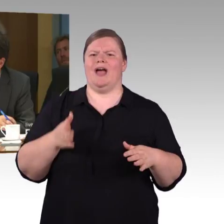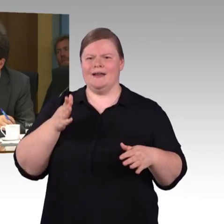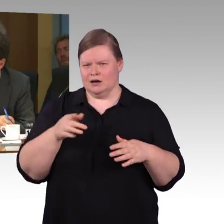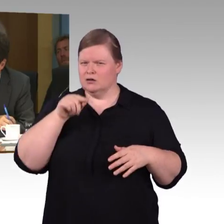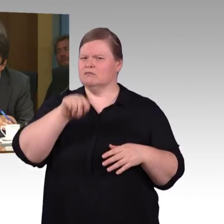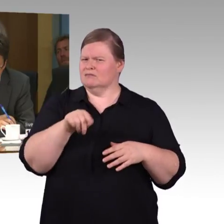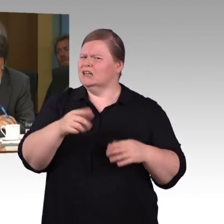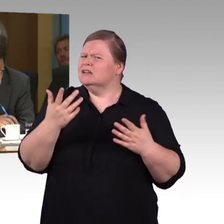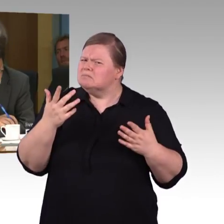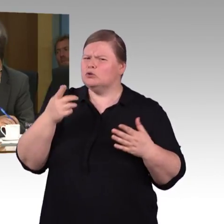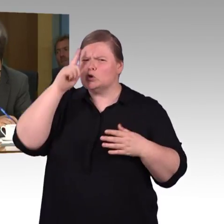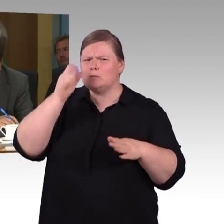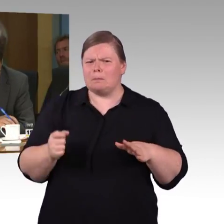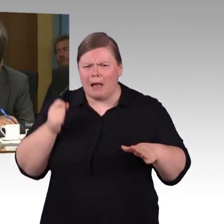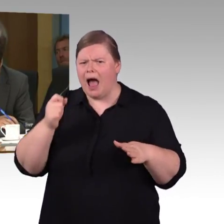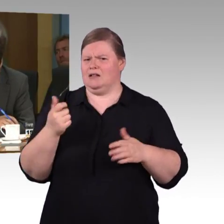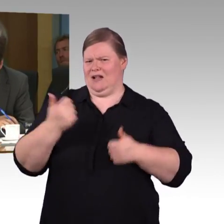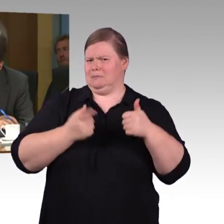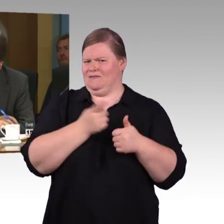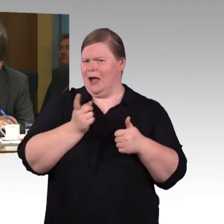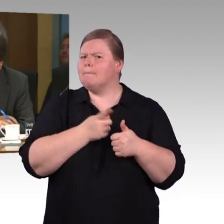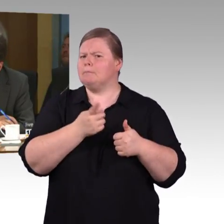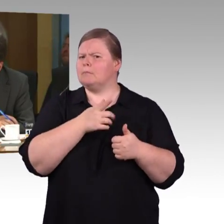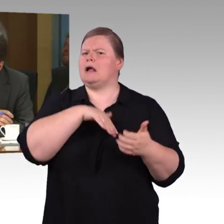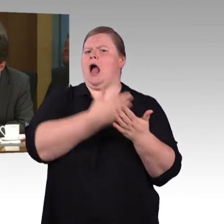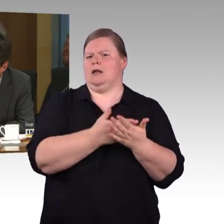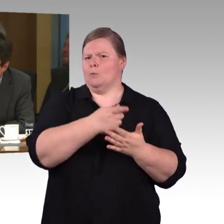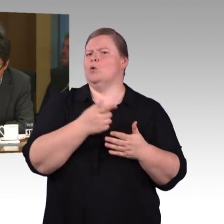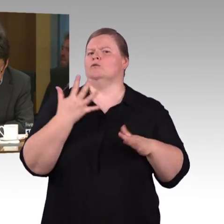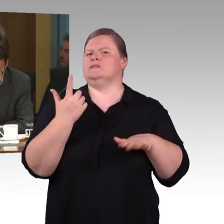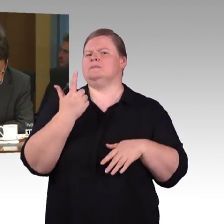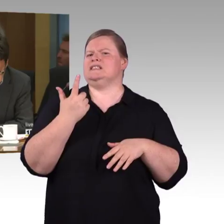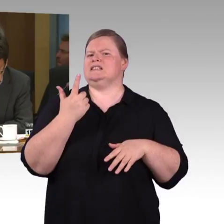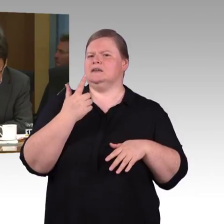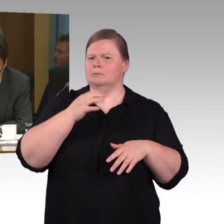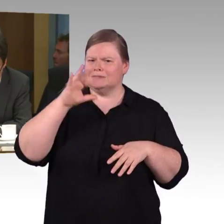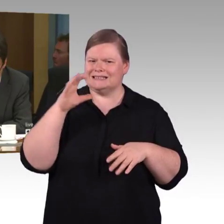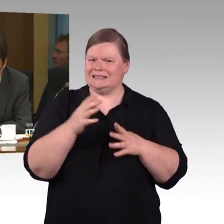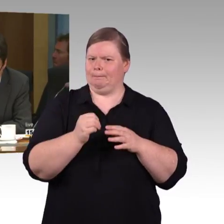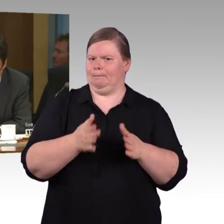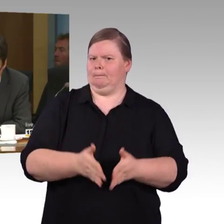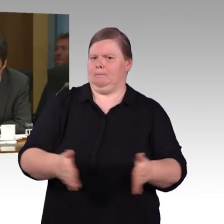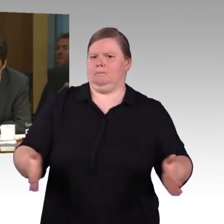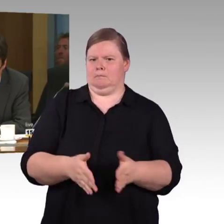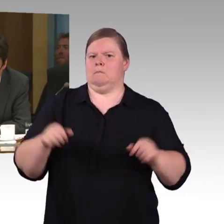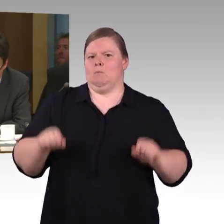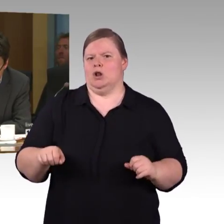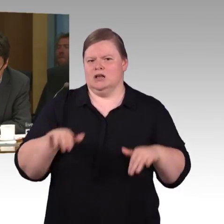Frage an Frau Engel-Kuhn. In Ihrem Bericht ist die Rede von 77 % der Bahnhöfe,